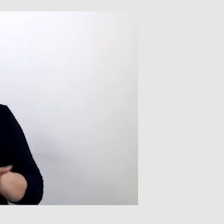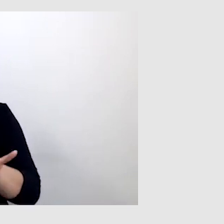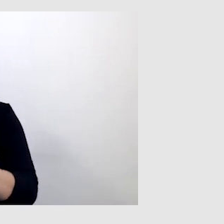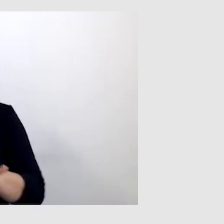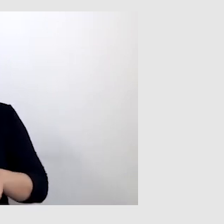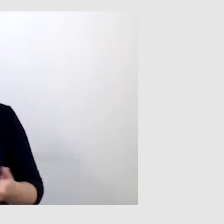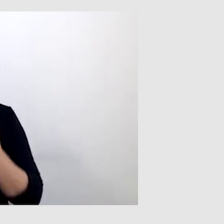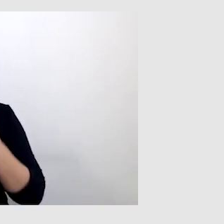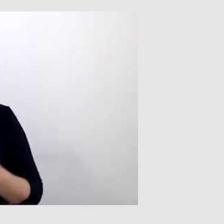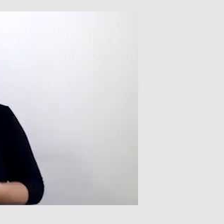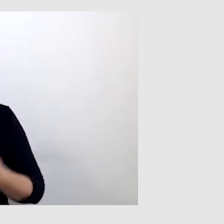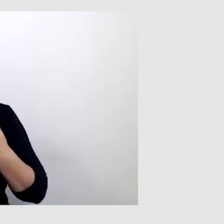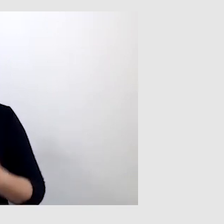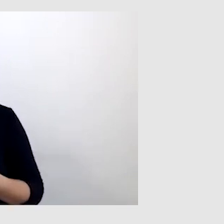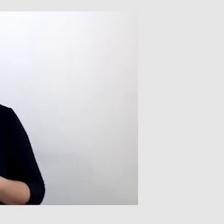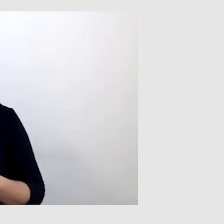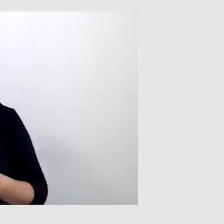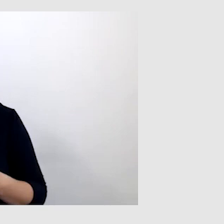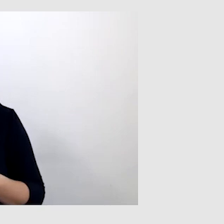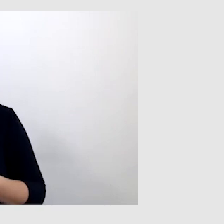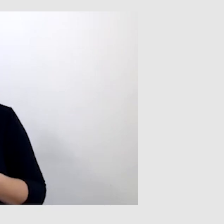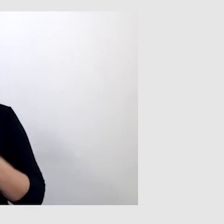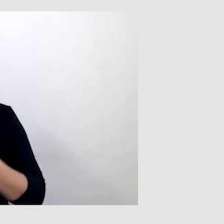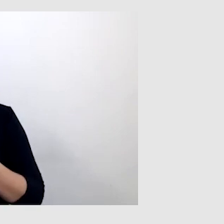W ten sposób mogłem się dopytać, o co chodzi.